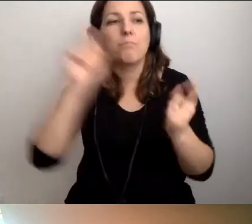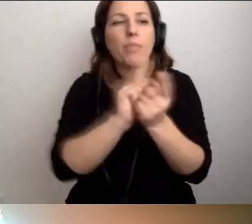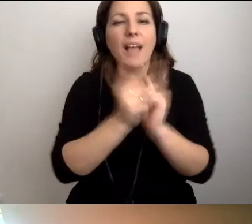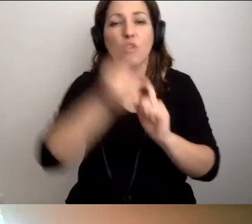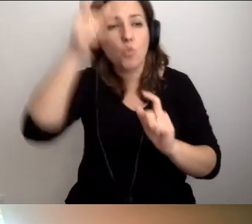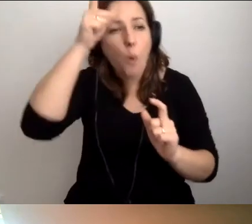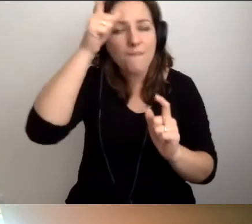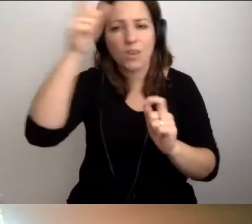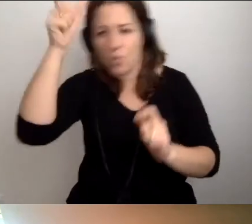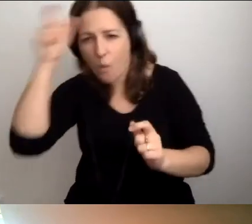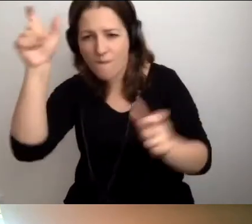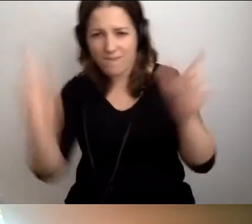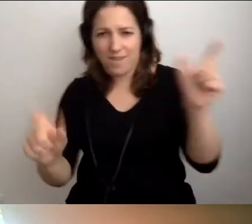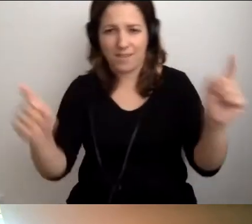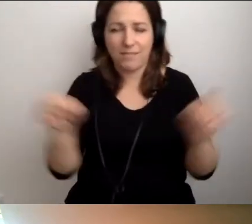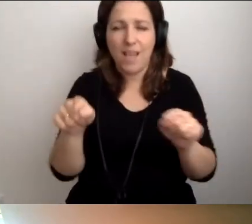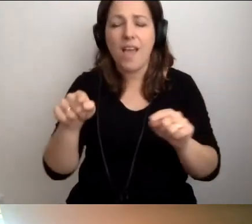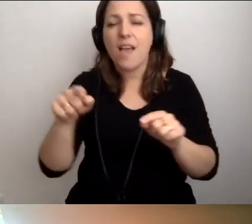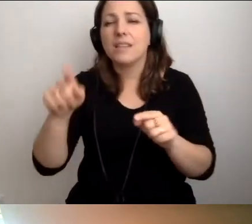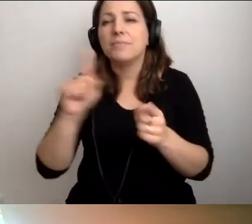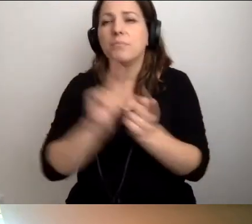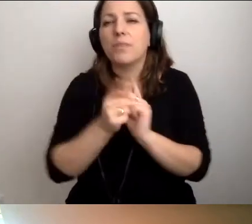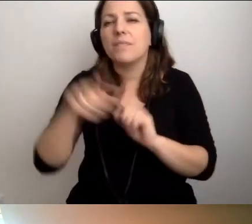W rozmowach kuluarowych słyszymy od osób,